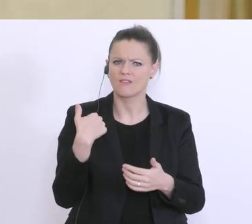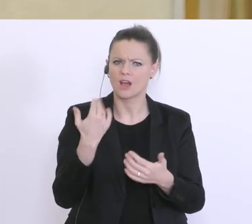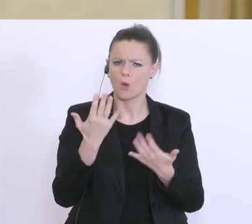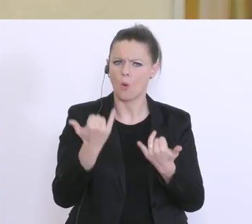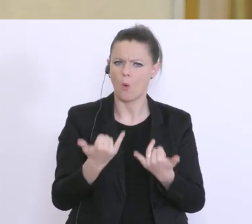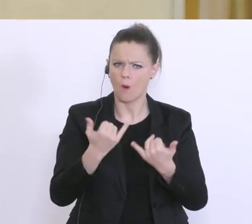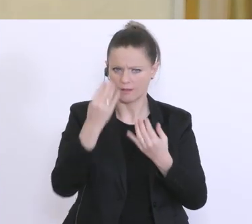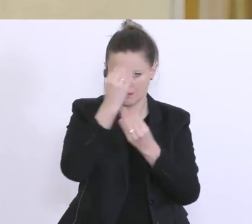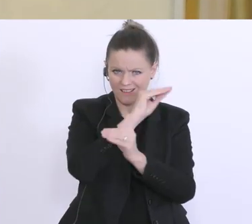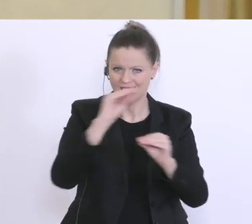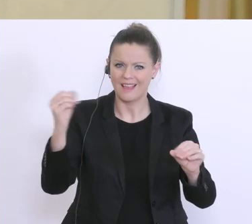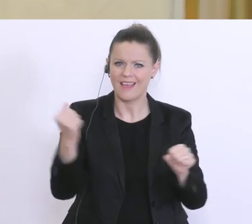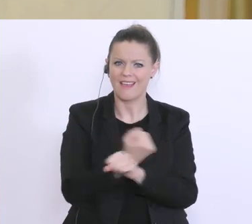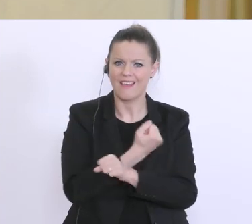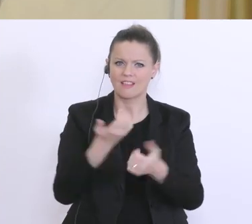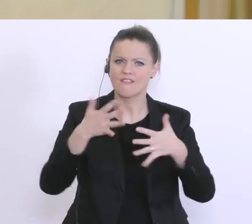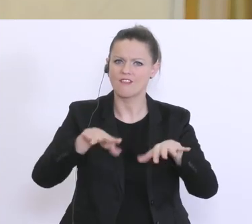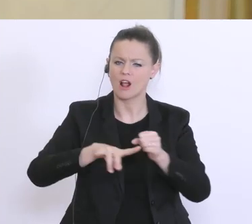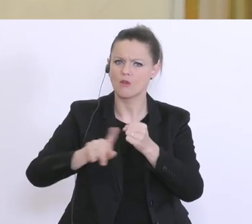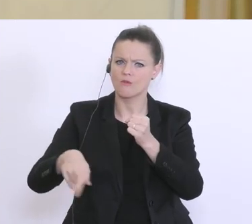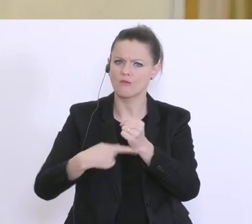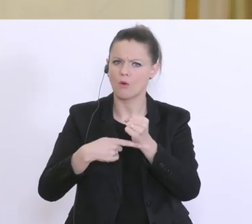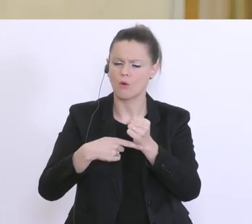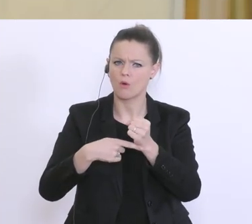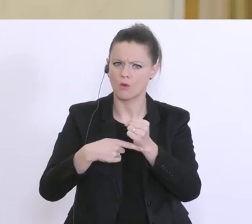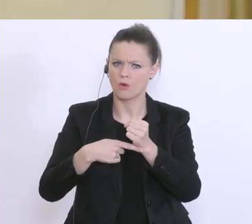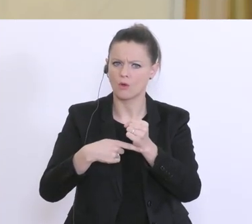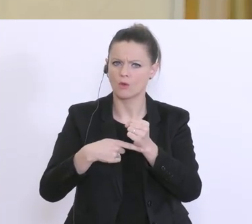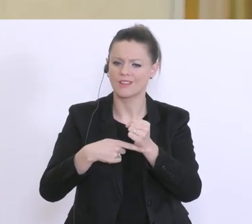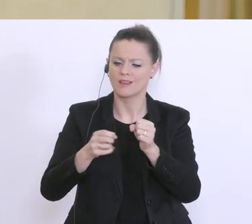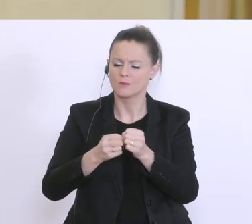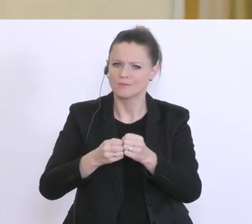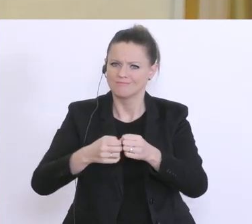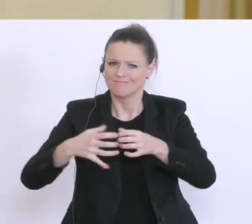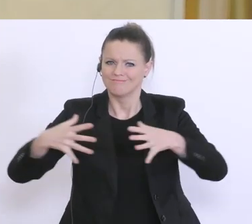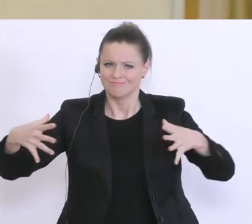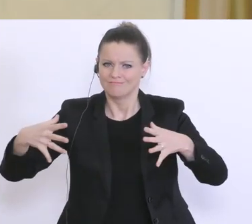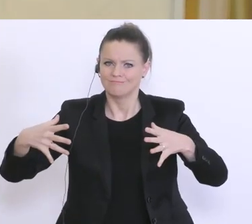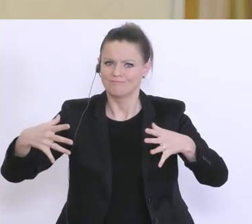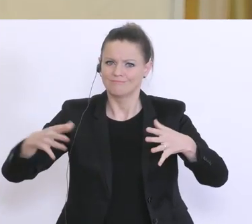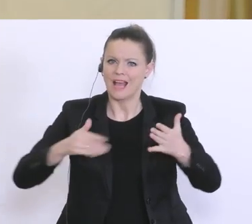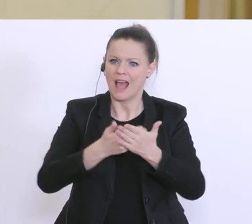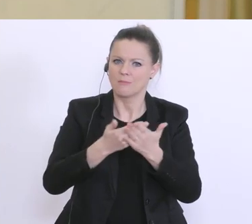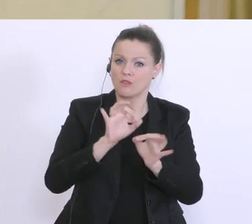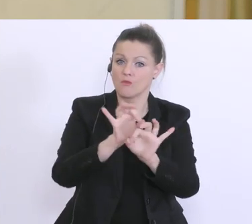dass dieser Härtefallfonds im Bezirkskreis ausgeweitet werden soll. Ist das so?